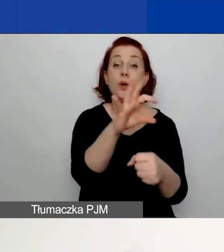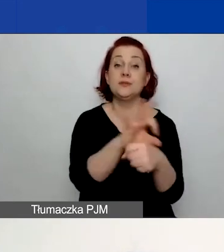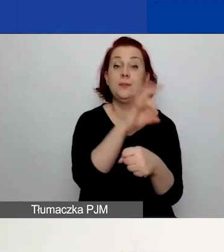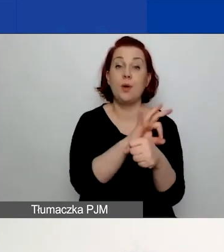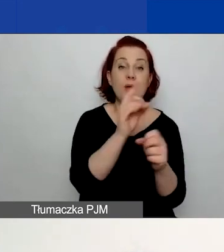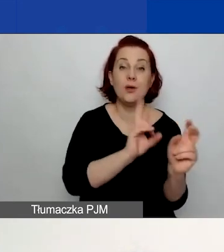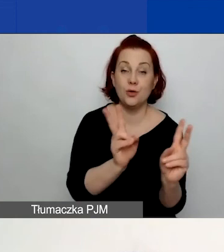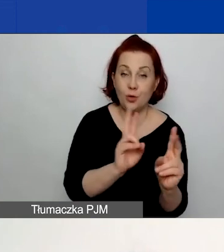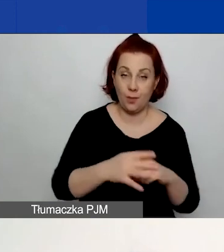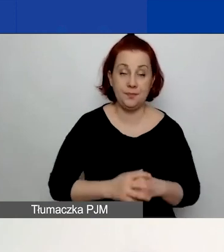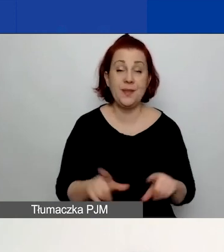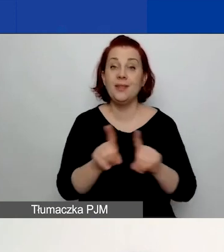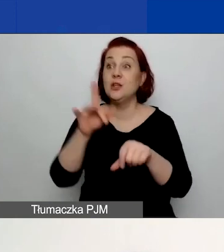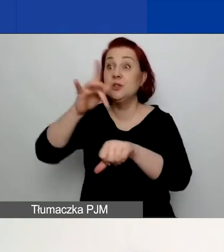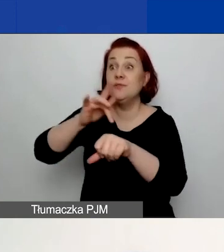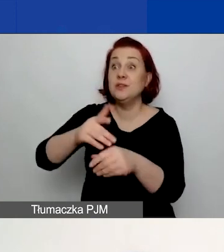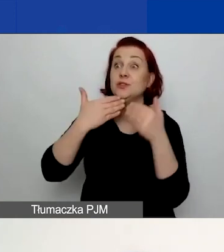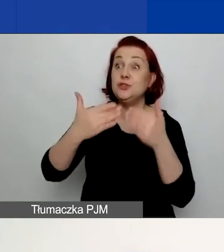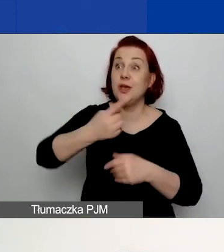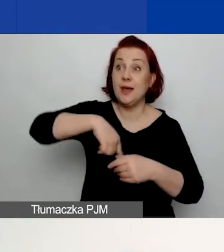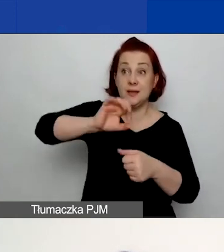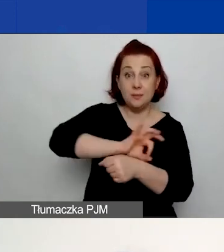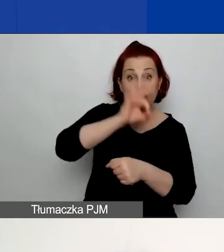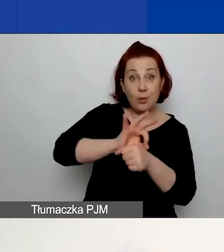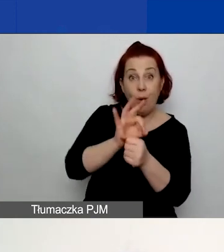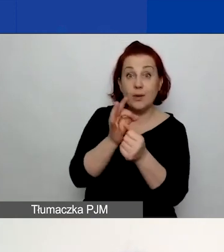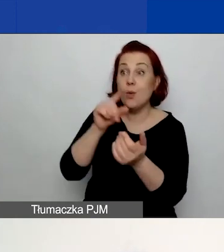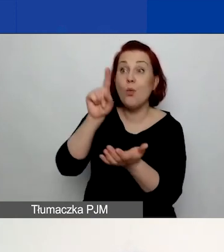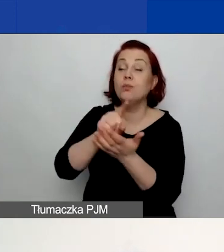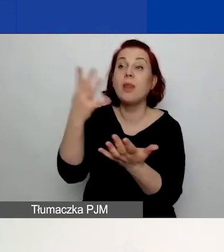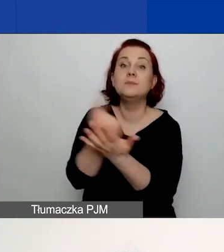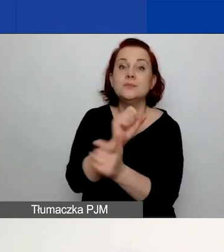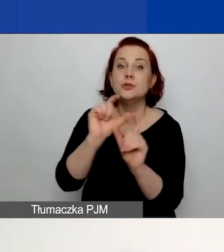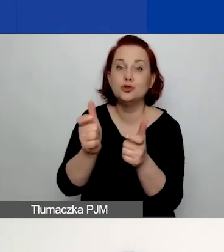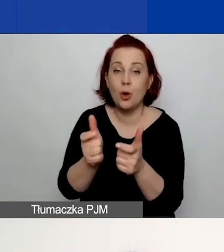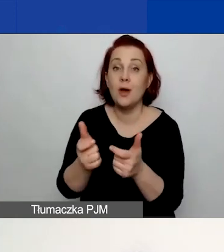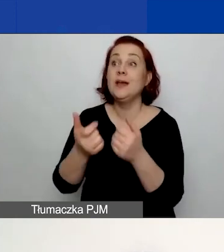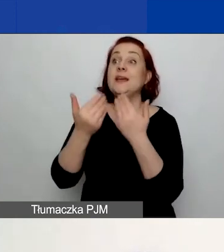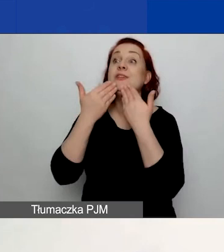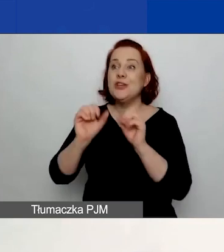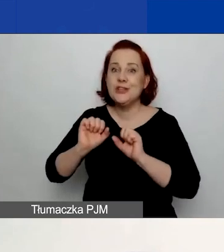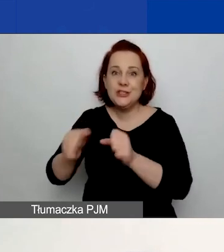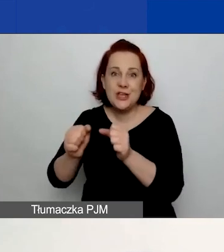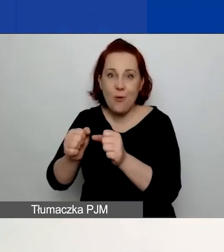jakie osiągniecie rezultaty dzięki temu projektowi, poprzez jakie działania to zrobicie, jakim zespołem ludzi to osiągniecie.